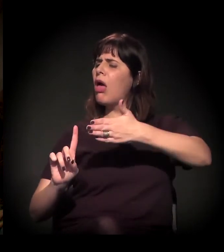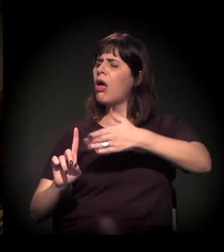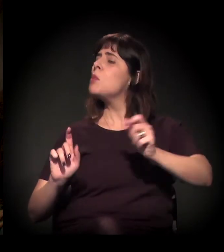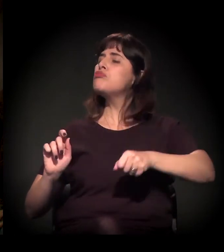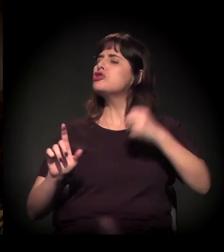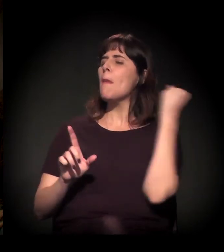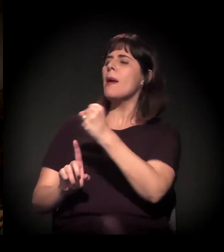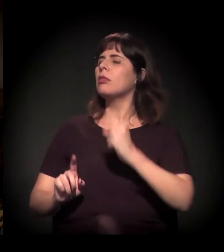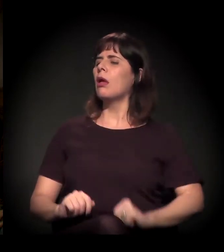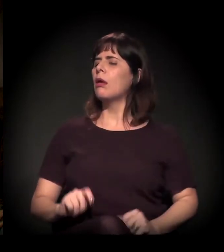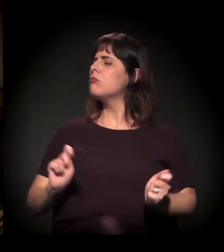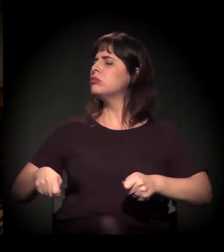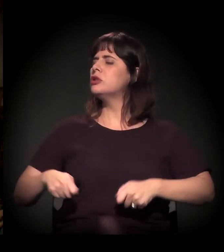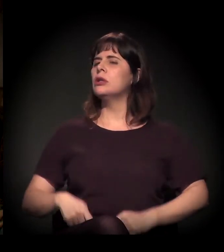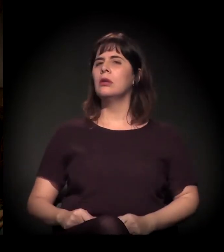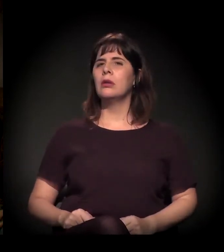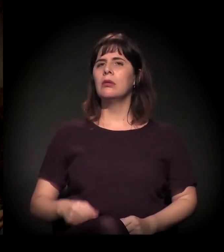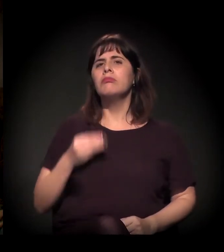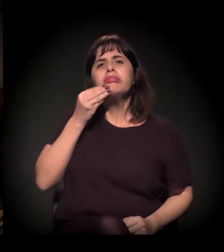Porque ele tinha respaldo.